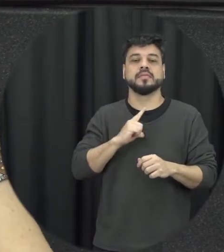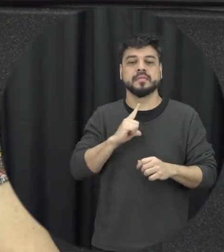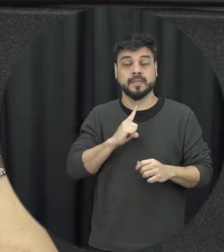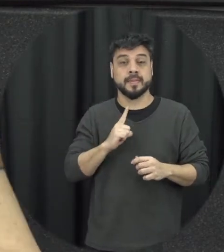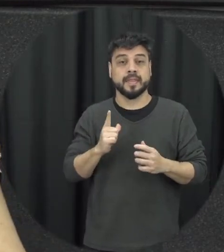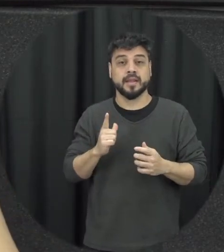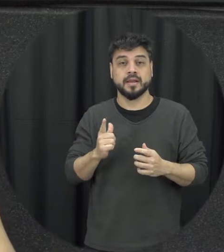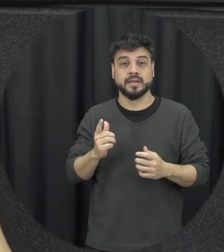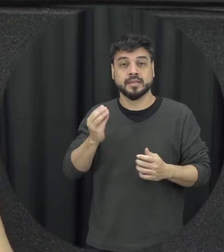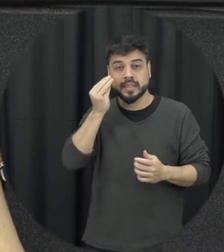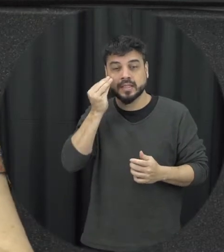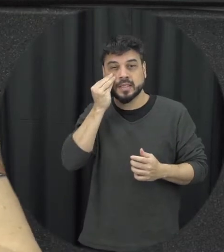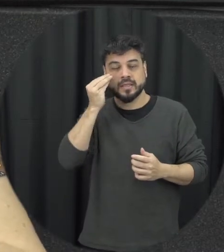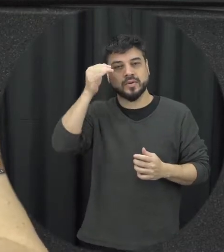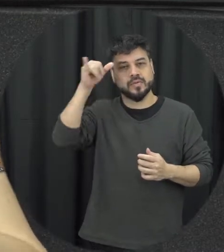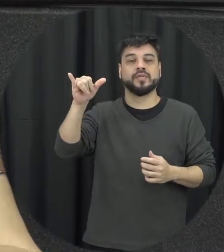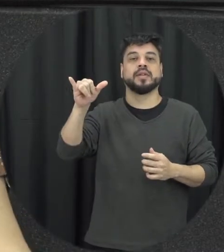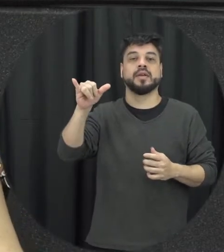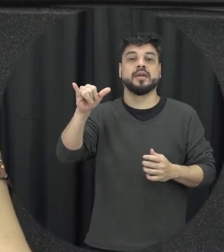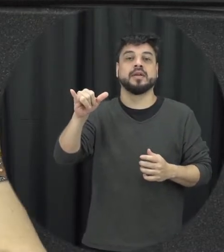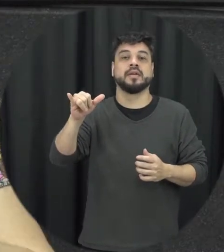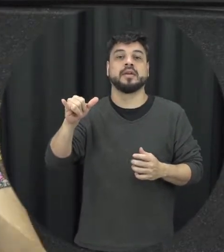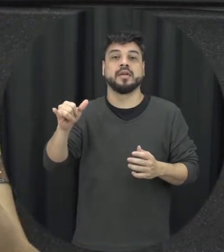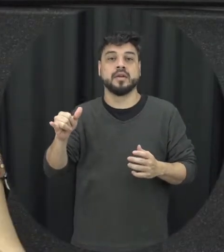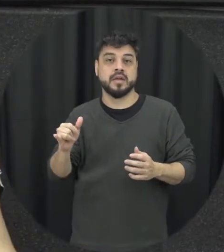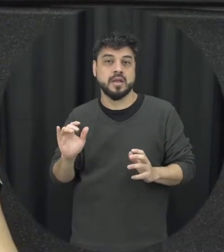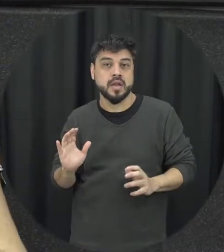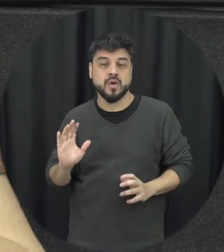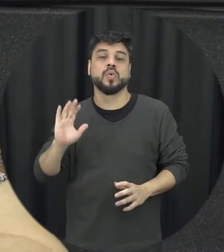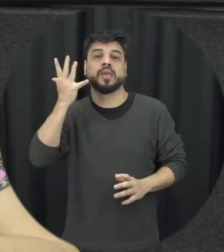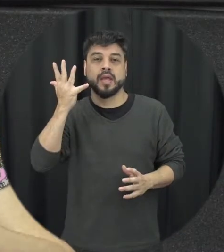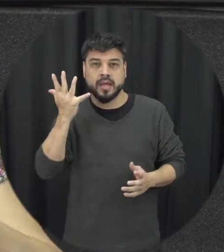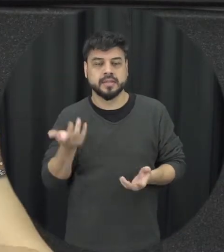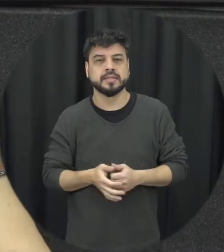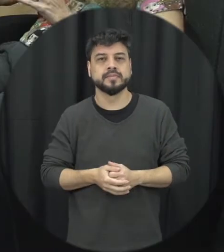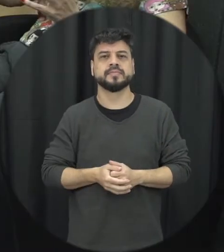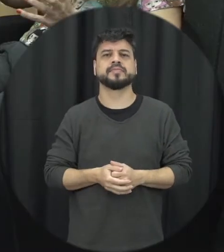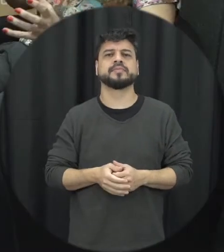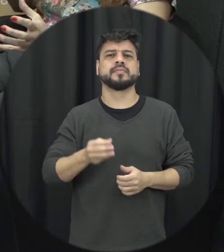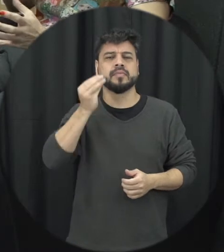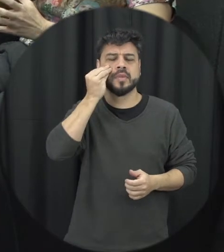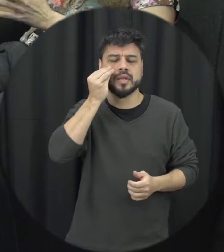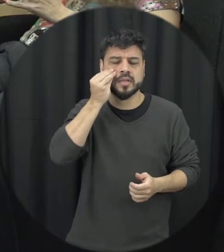a pessoa ficar tentando evitar ali que aquele conflito aconteça né fica tentando ali fazendo